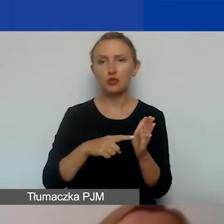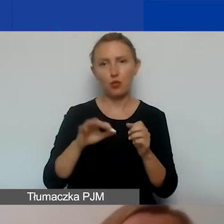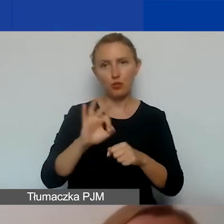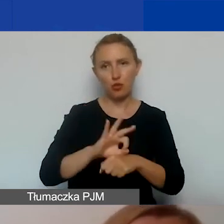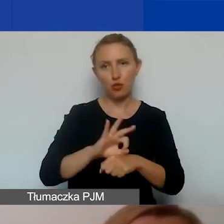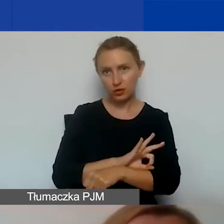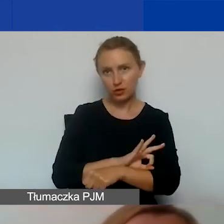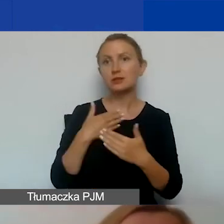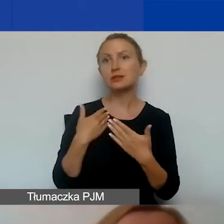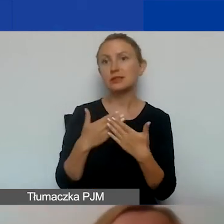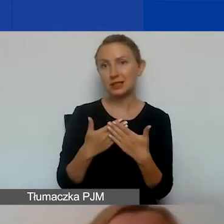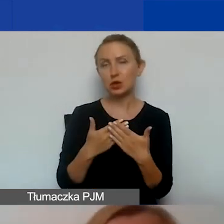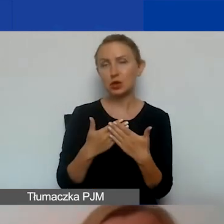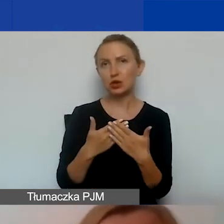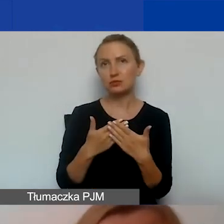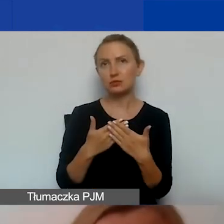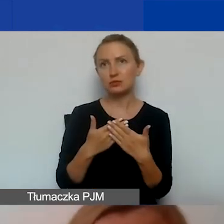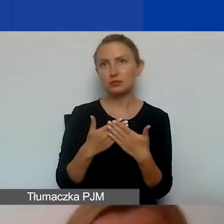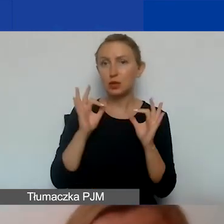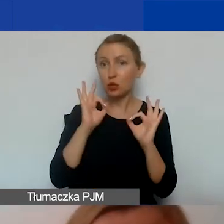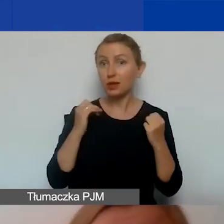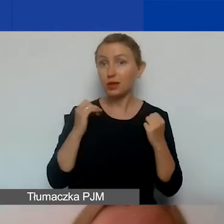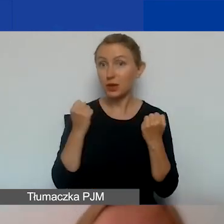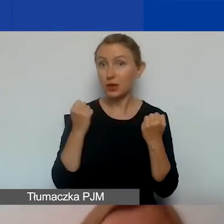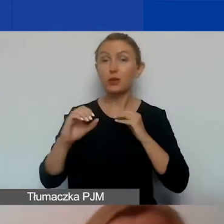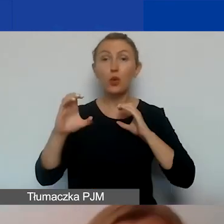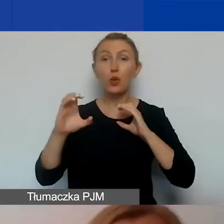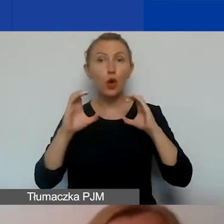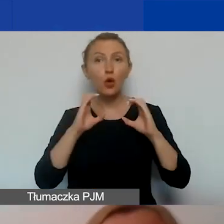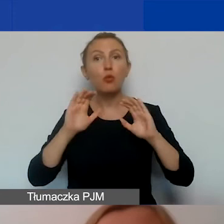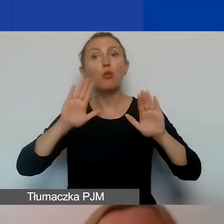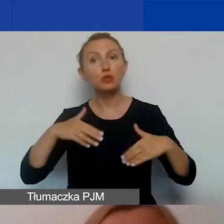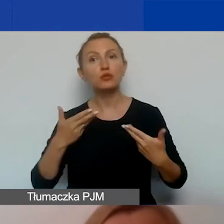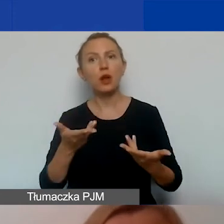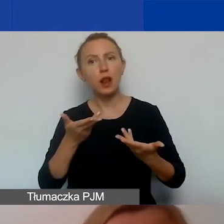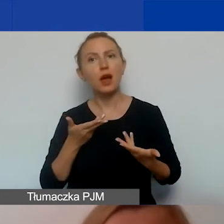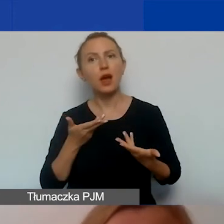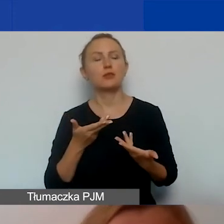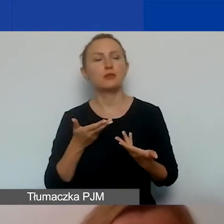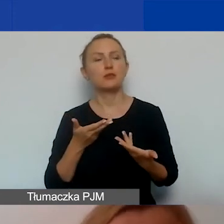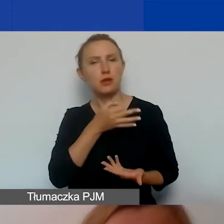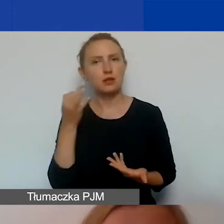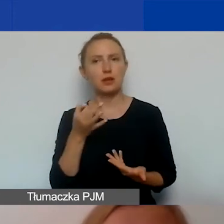W związku z czym prawidłowe działania komunikacyjne pozwalają na wprowadzenie w społecznościach